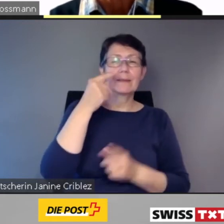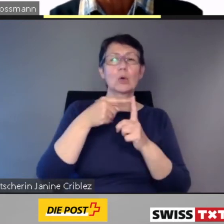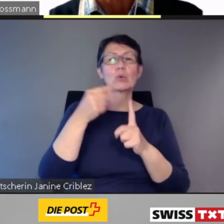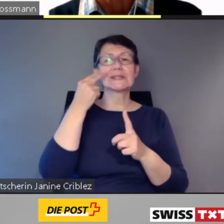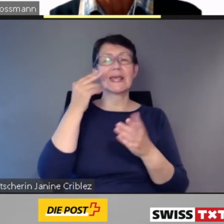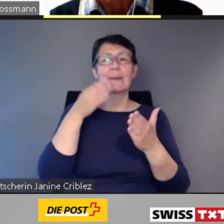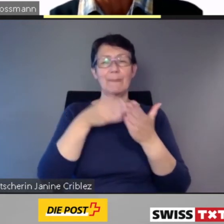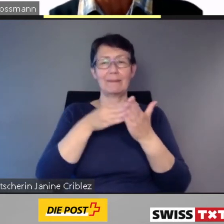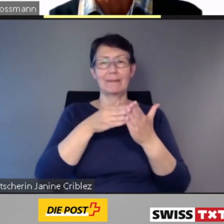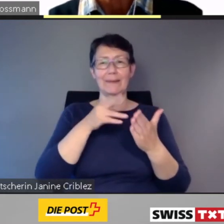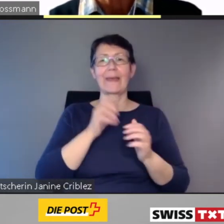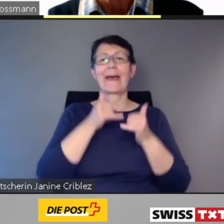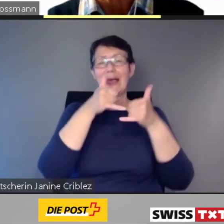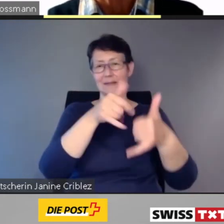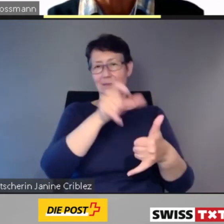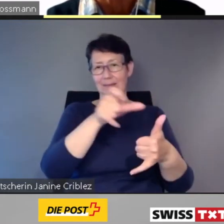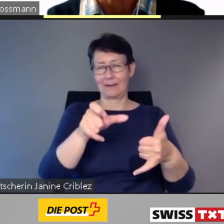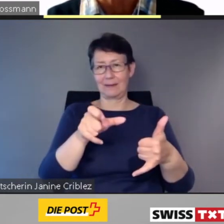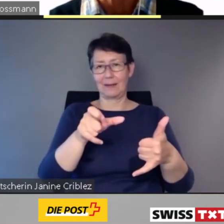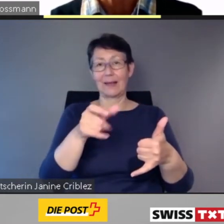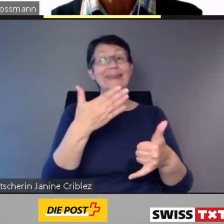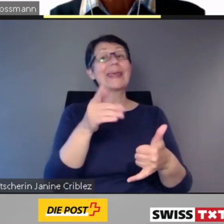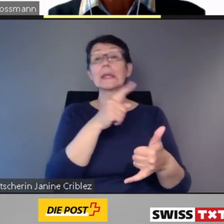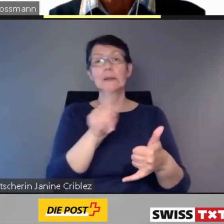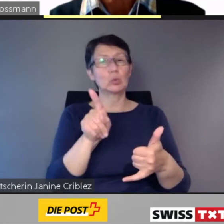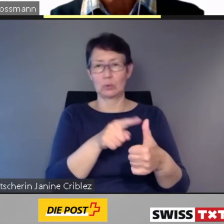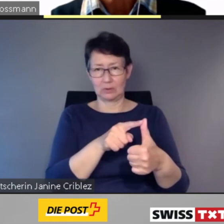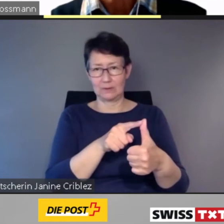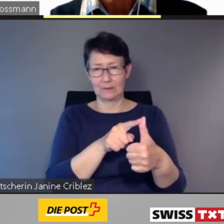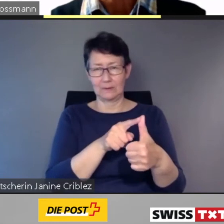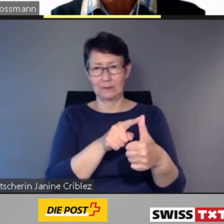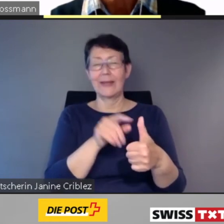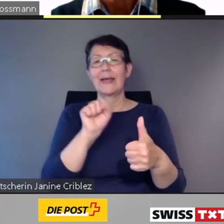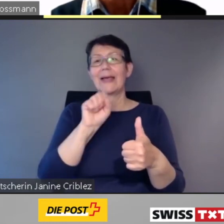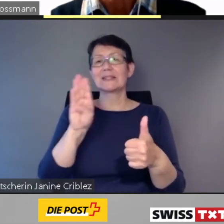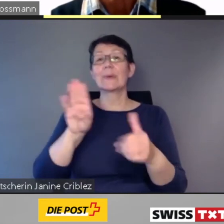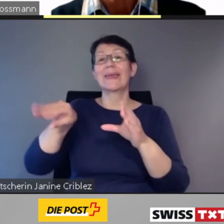Die App, Sie sehen sie im Bild,